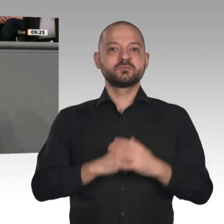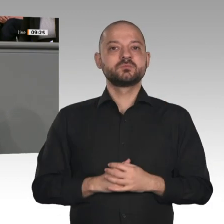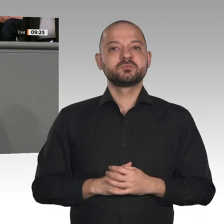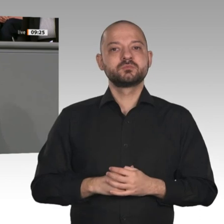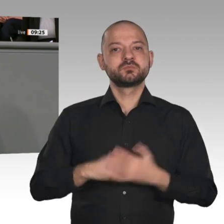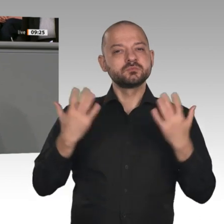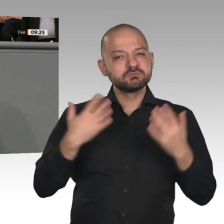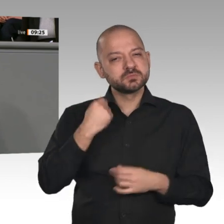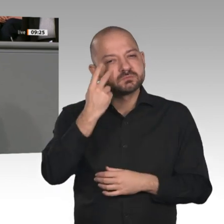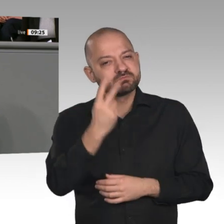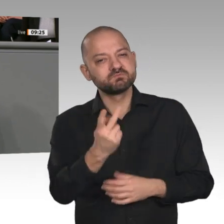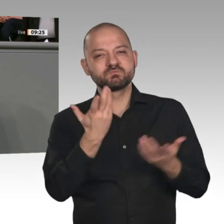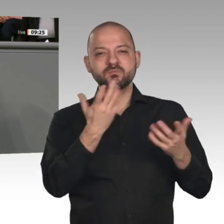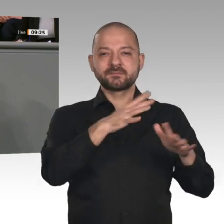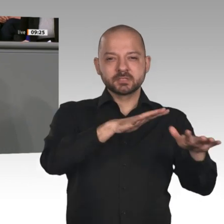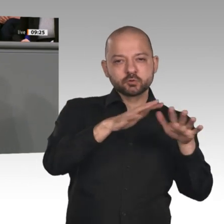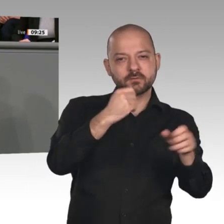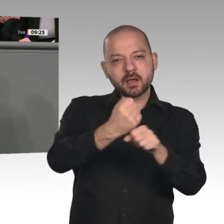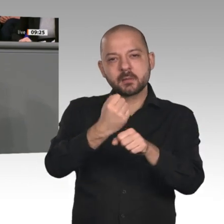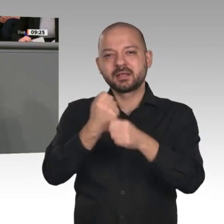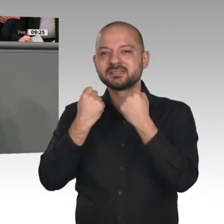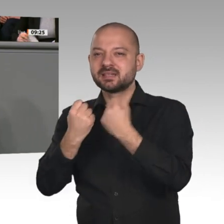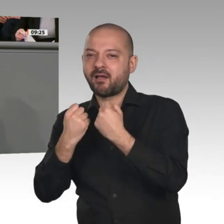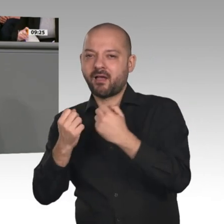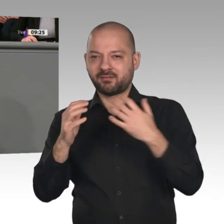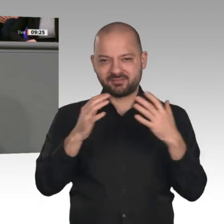die Betriebsräte und die Gewerkschaften sowie die Beschäftigten. Das ist für mich